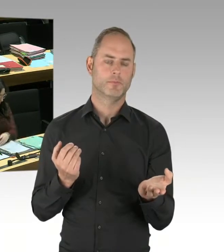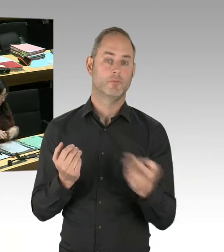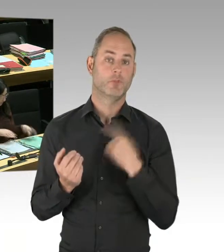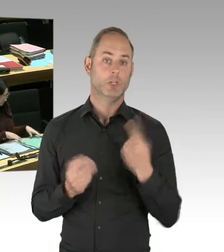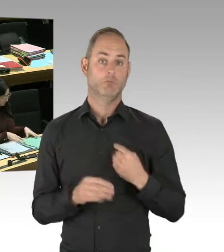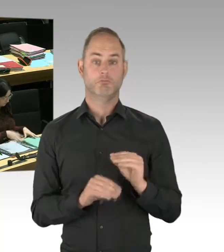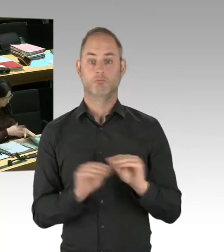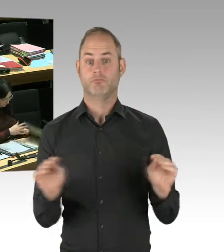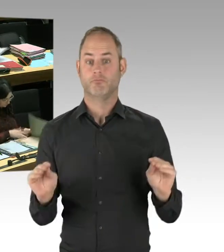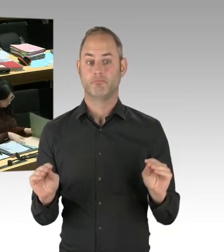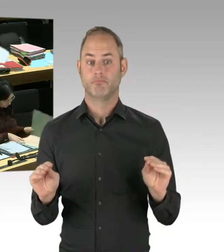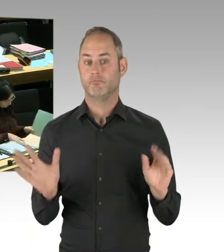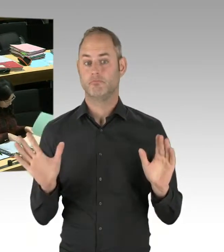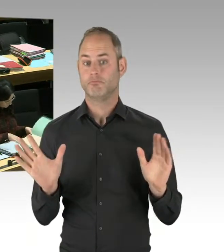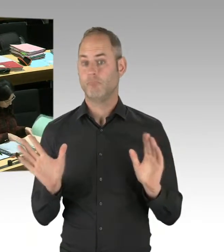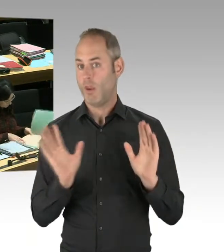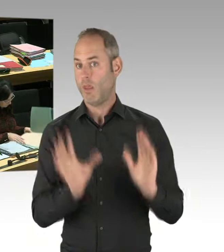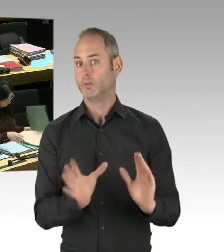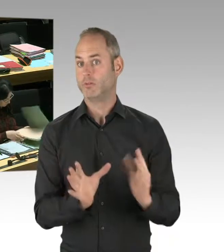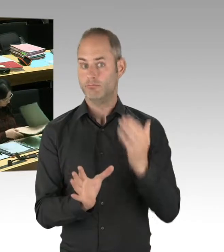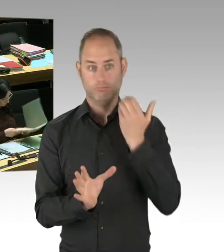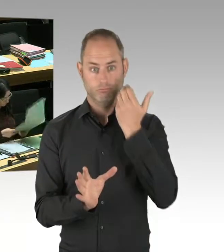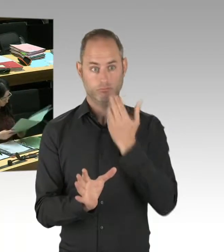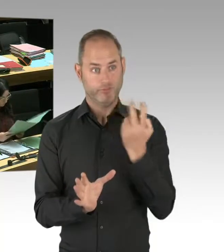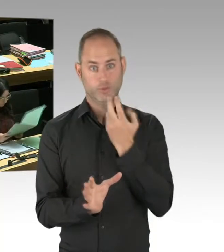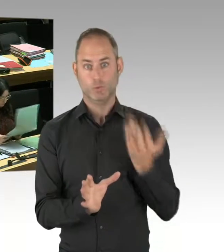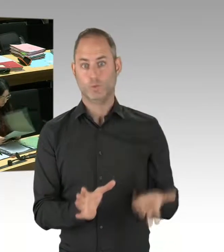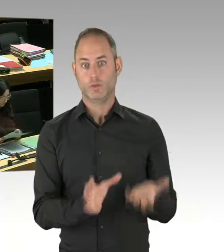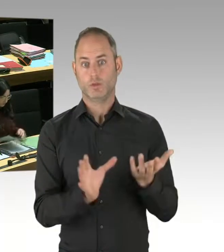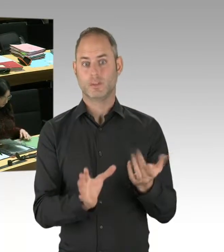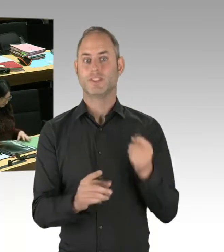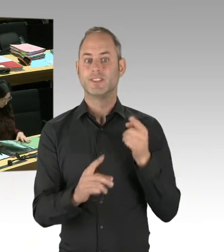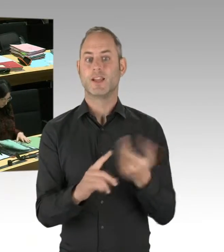bevor sie Straftaten an Leib und Leben anderer Menschen begehen.